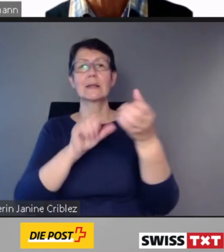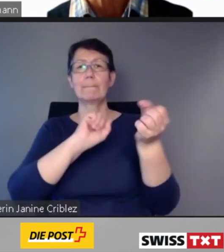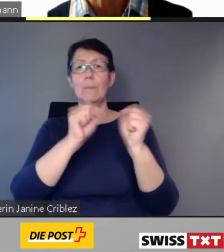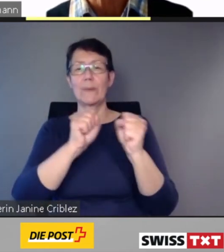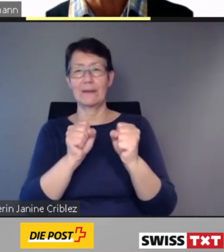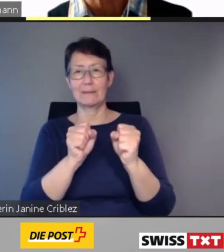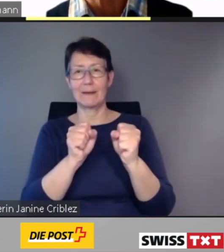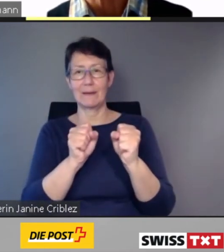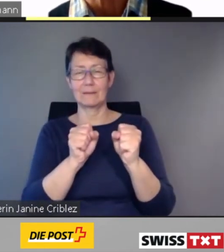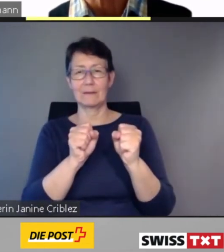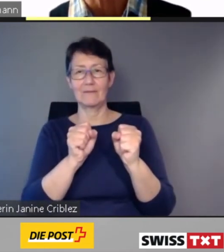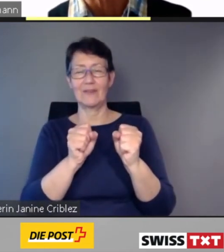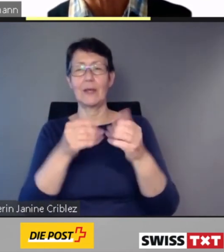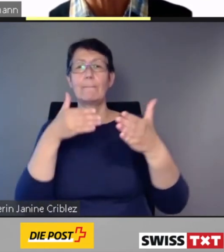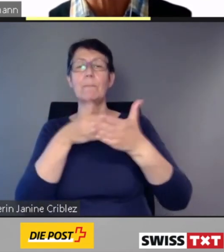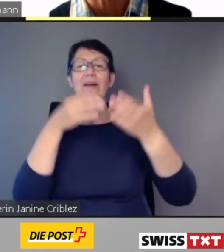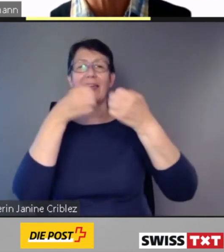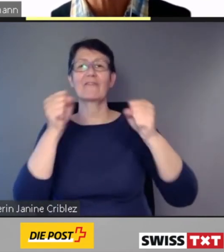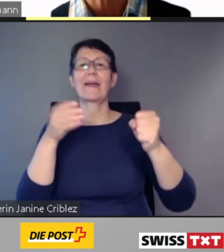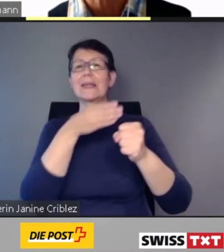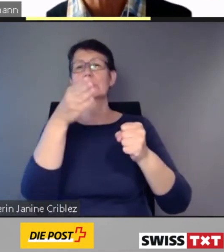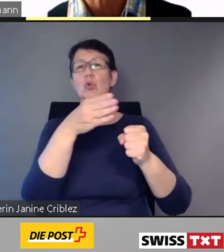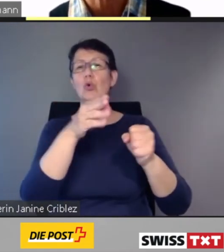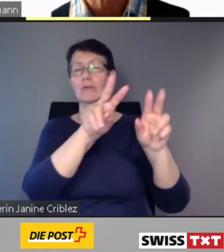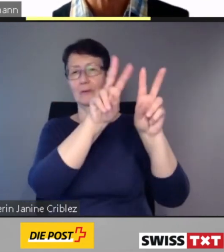Lassen Sie mich nun noch einen Blick in die Zukunft